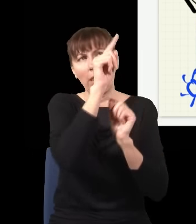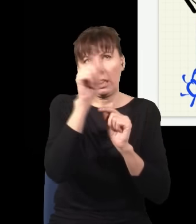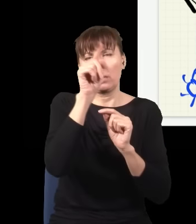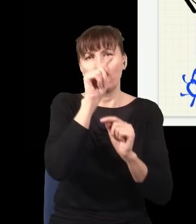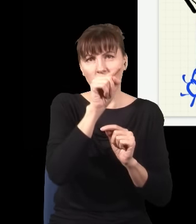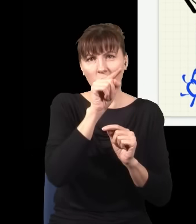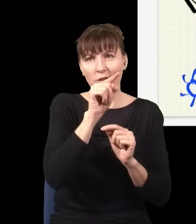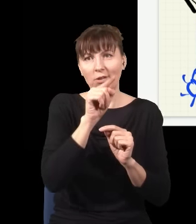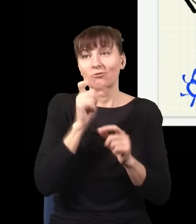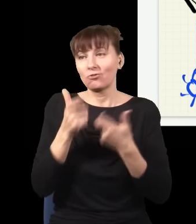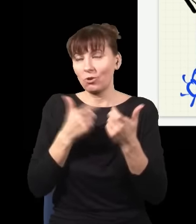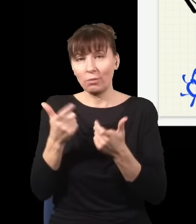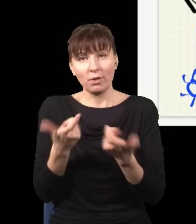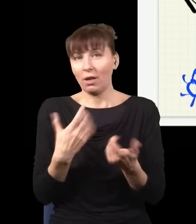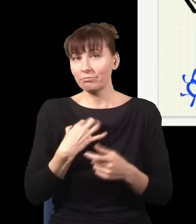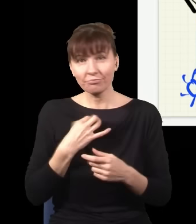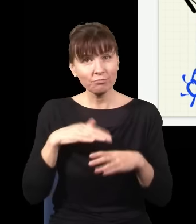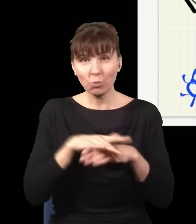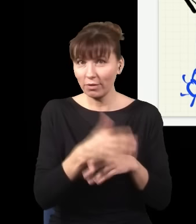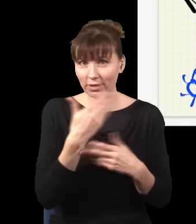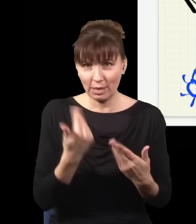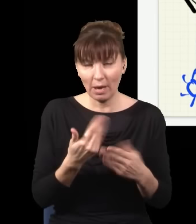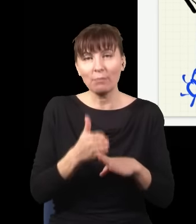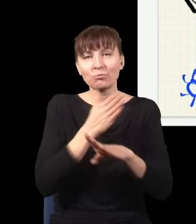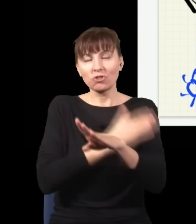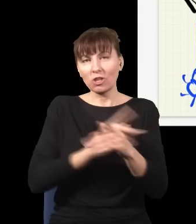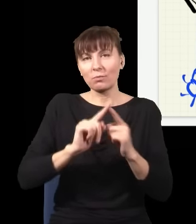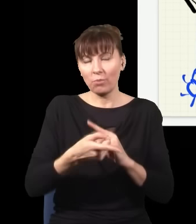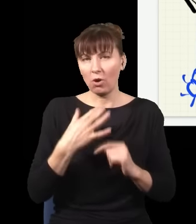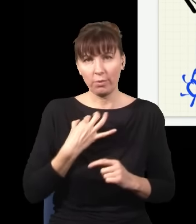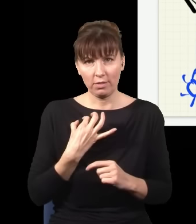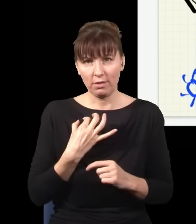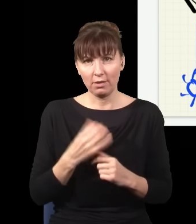co się stanie w tym eksperymencie. Nieważne, czy to jest przed, czy po, to nie ma żadnego znaczenia.